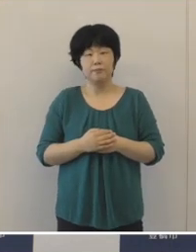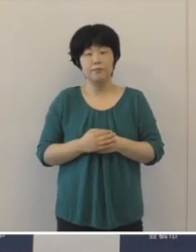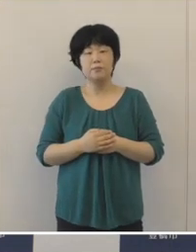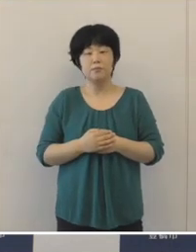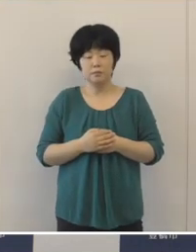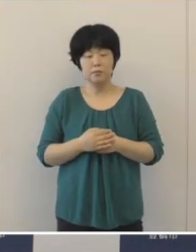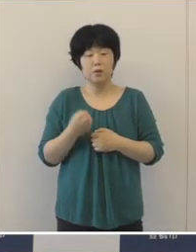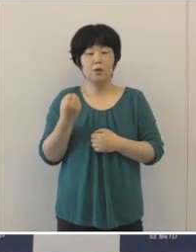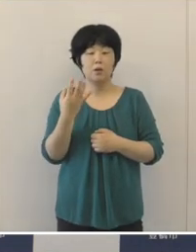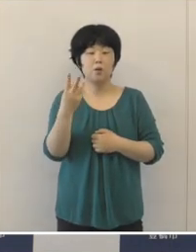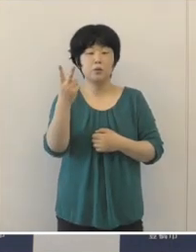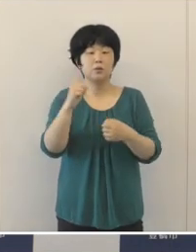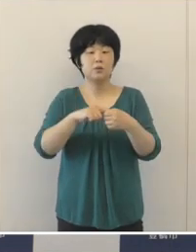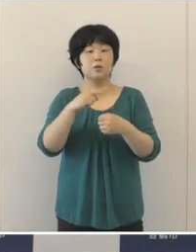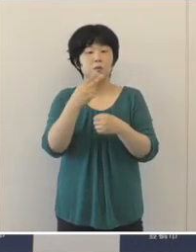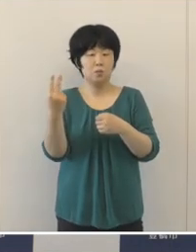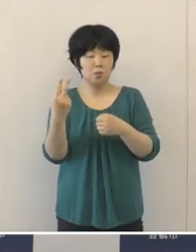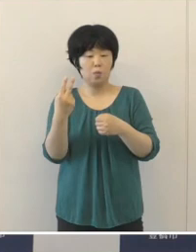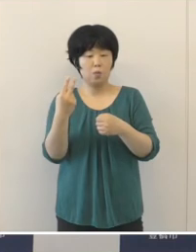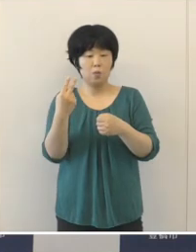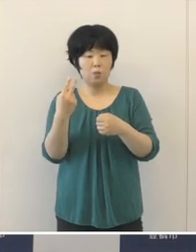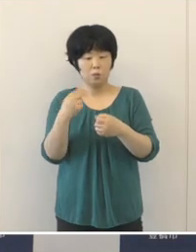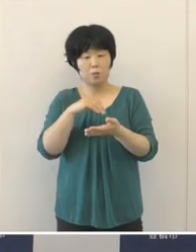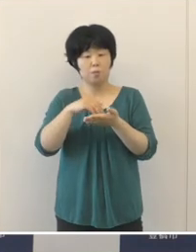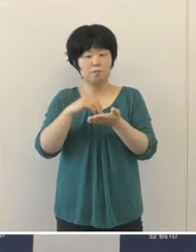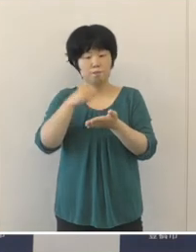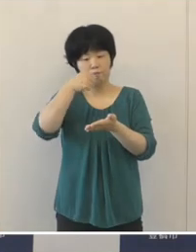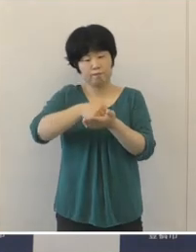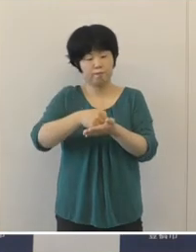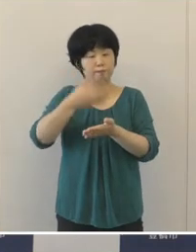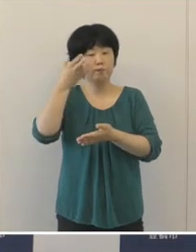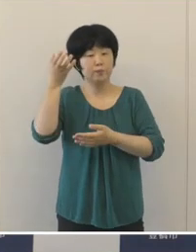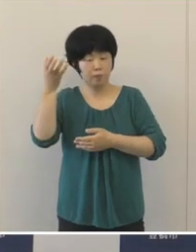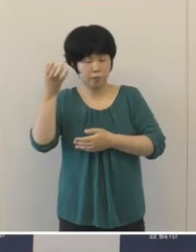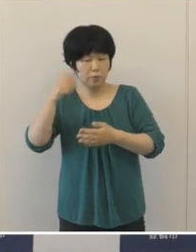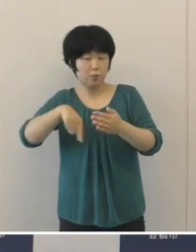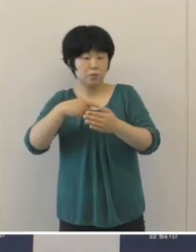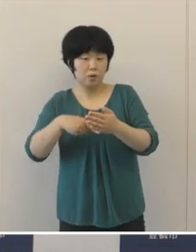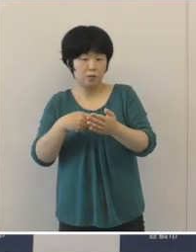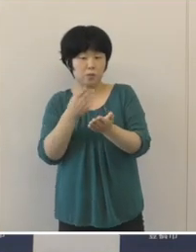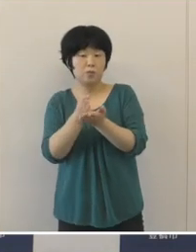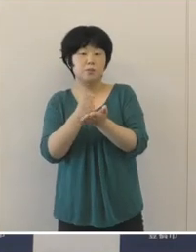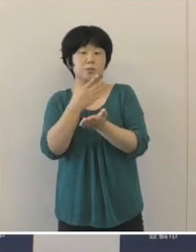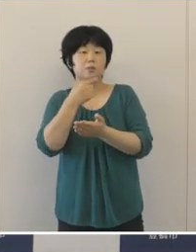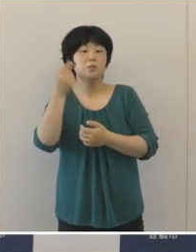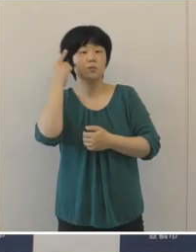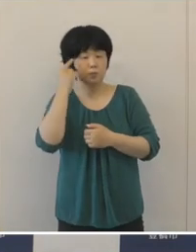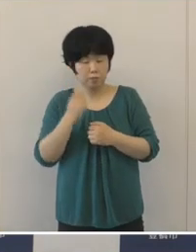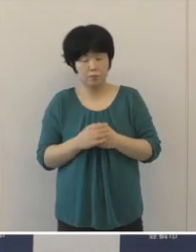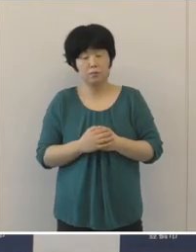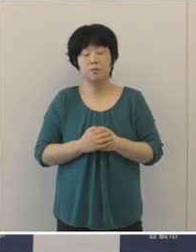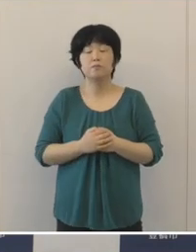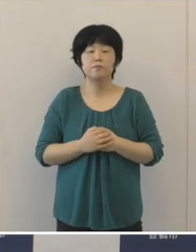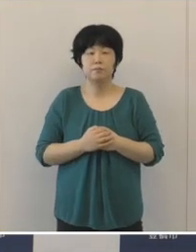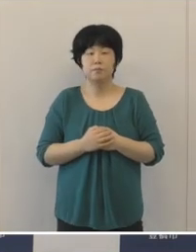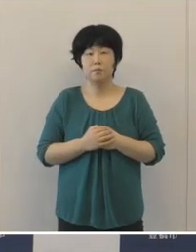令和2年度の決算状況の発表にあたりまして 概要を申し上げたいと思います。